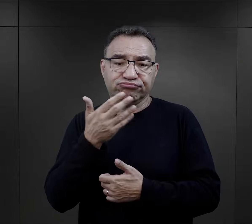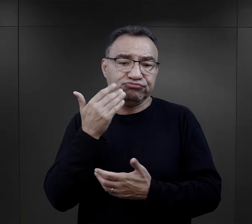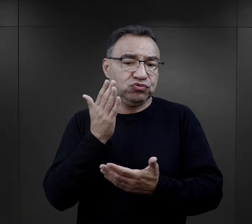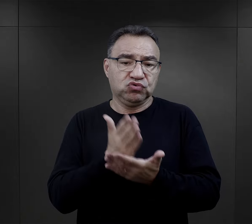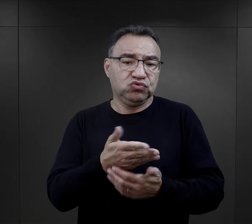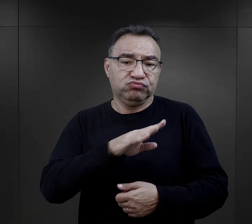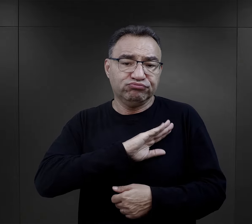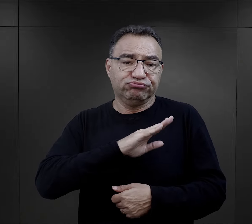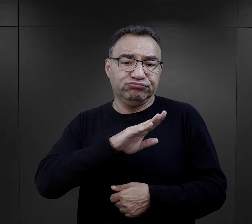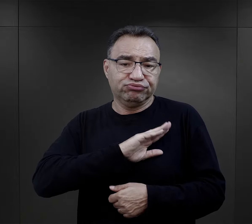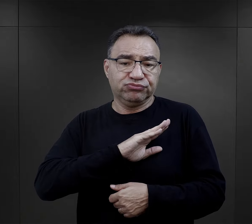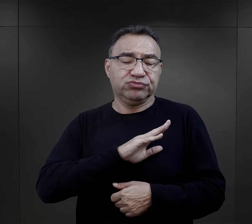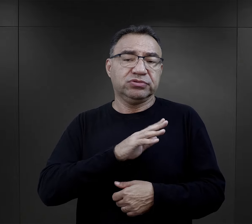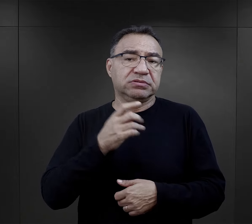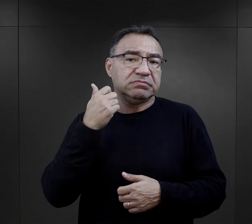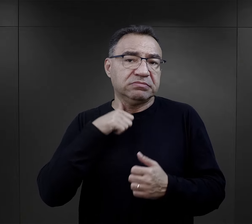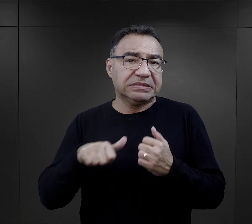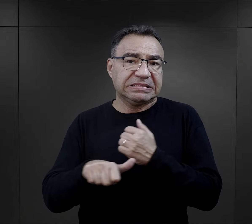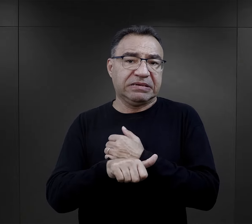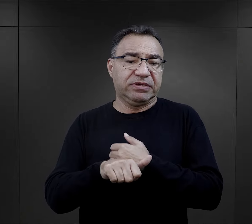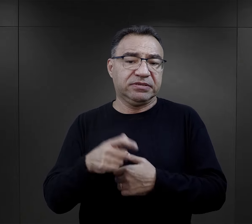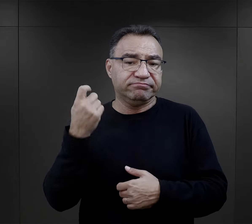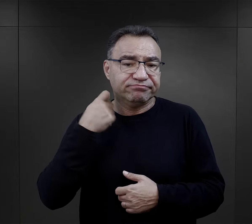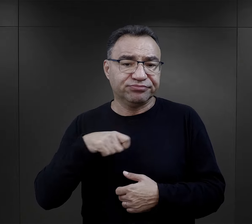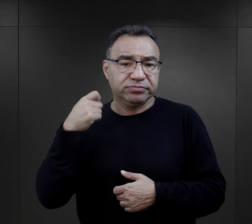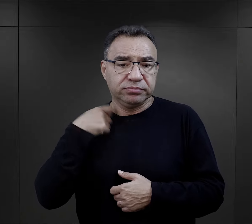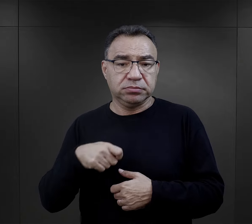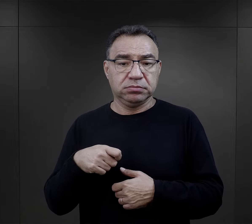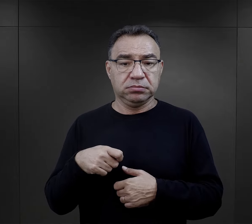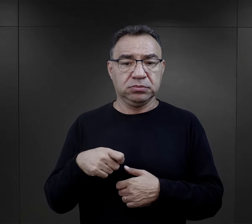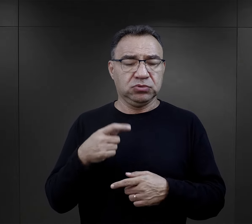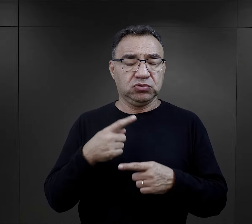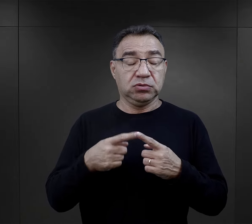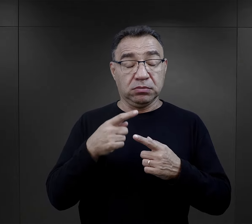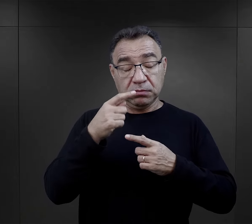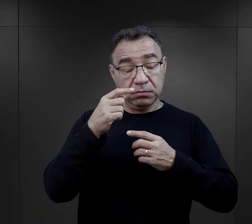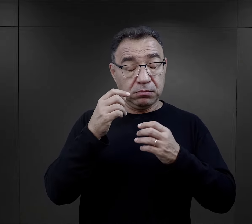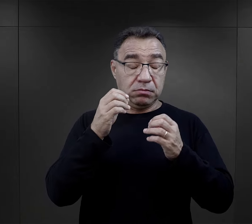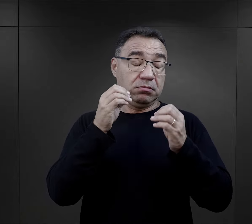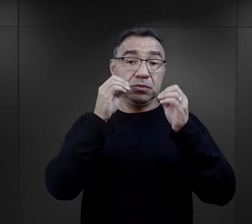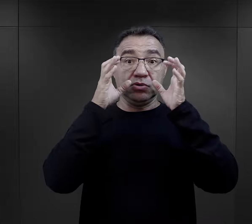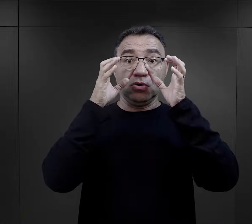że oni nie żyją, że oni zostali zamordowani. Czasami w taki dosyć brutalny sposób.